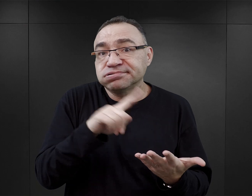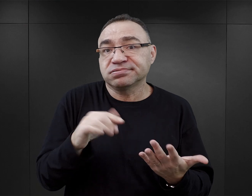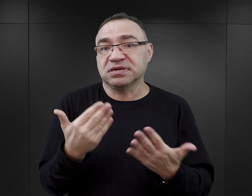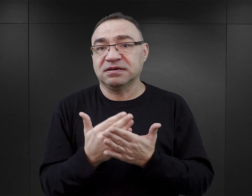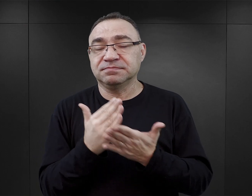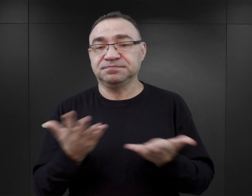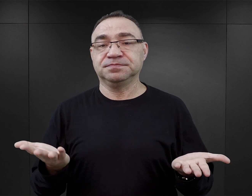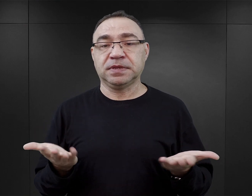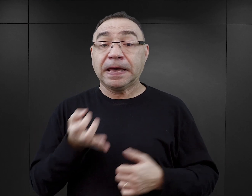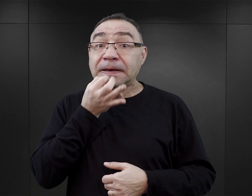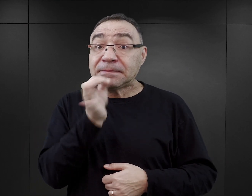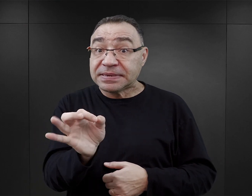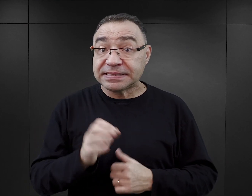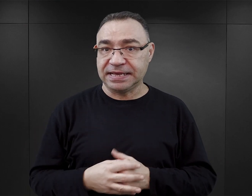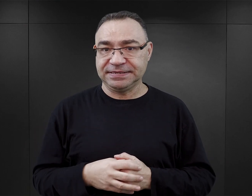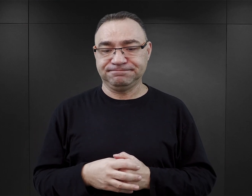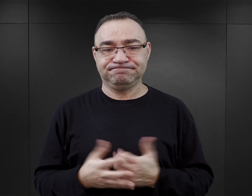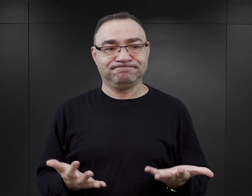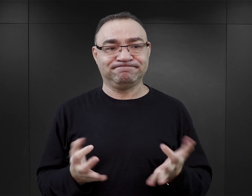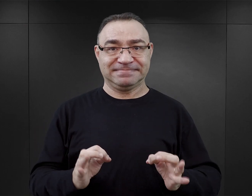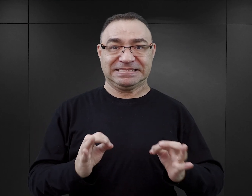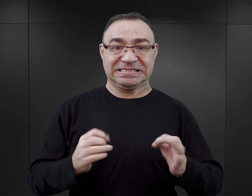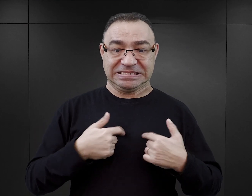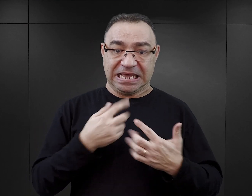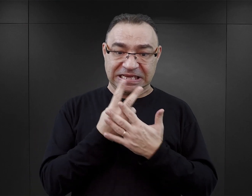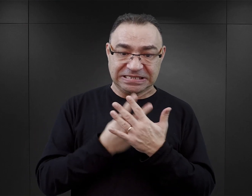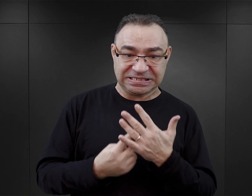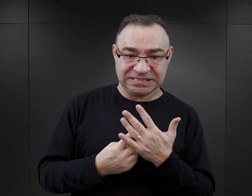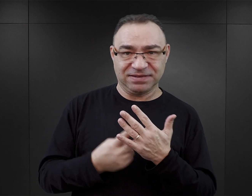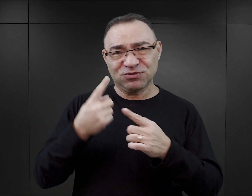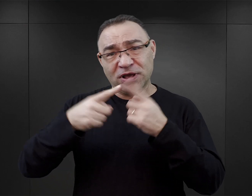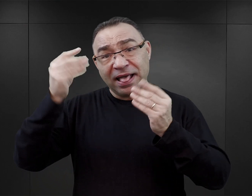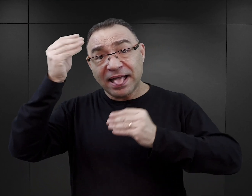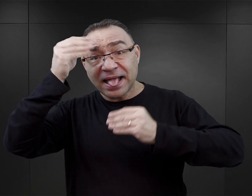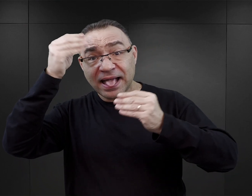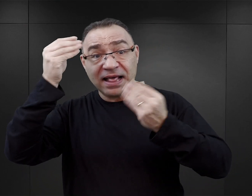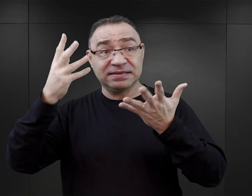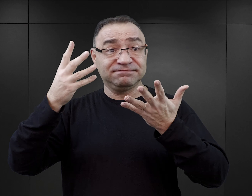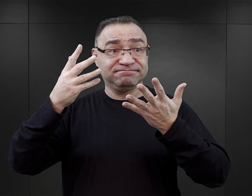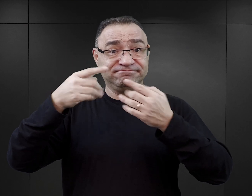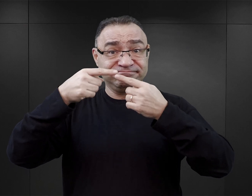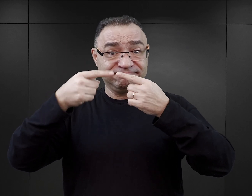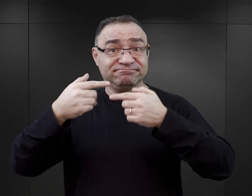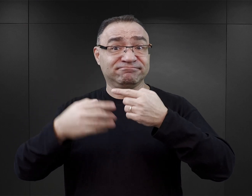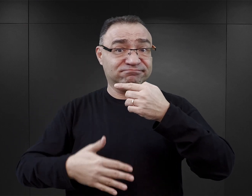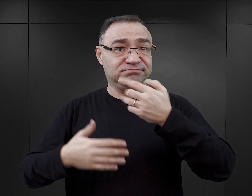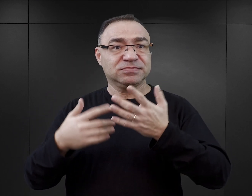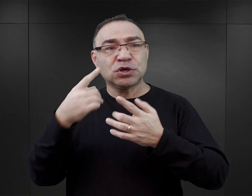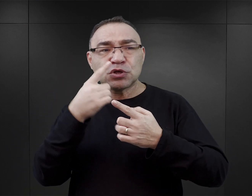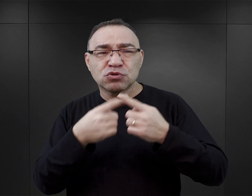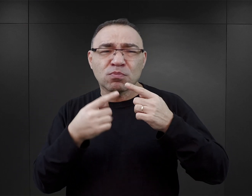Nasuwa się pytanie, jak w takim razie czytanie fikcji, która w pewnym stopniu ociera się o fakty,